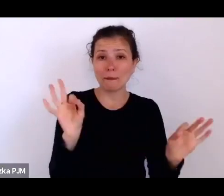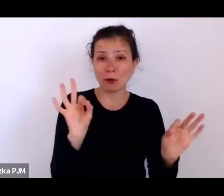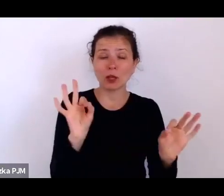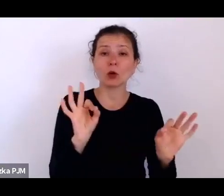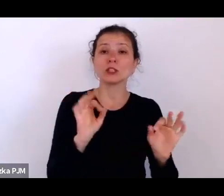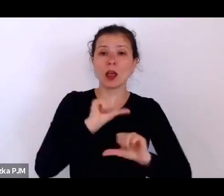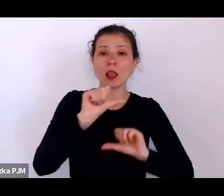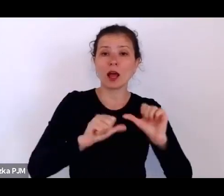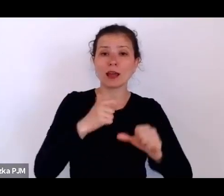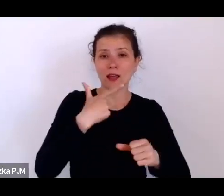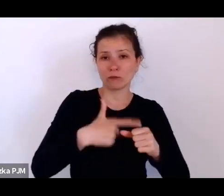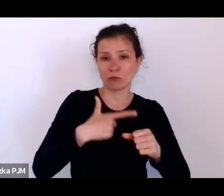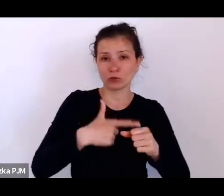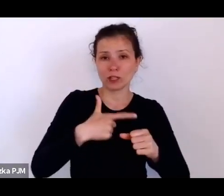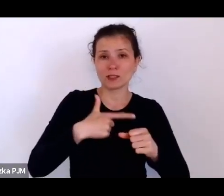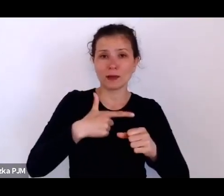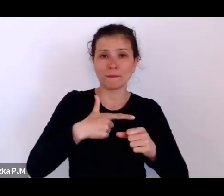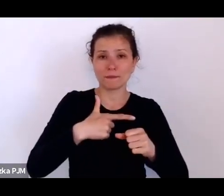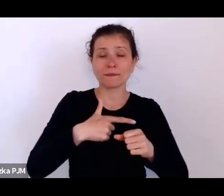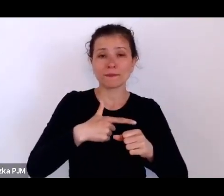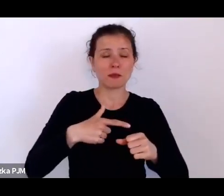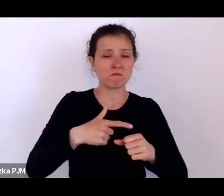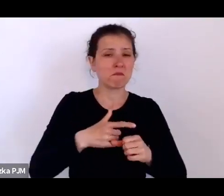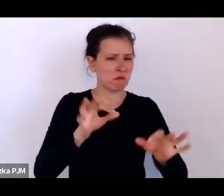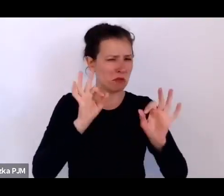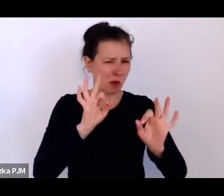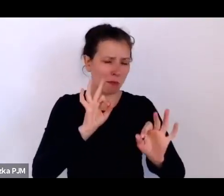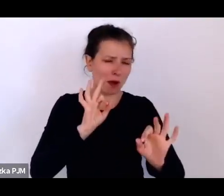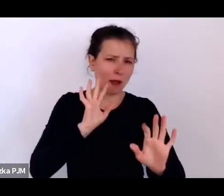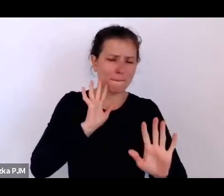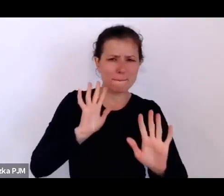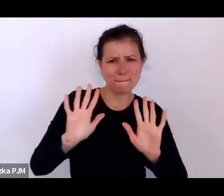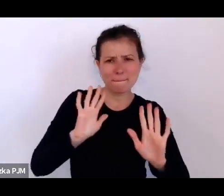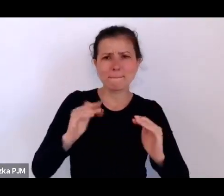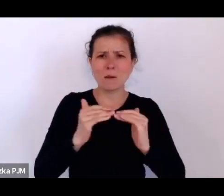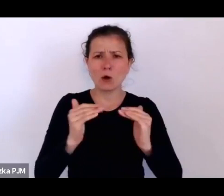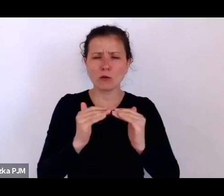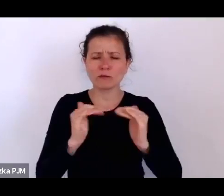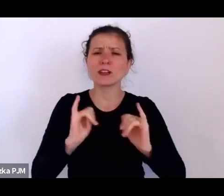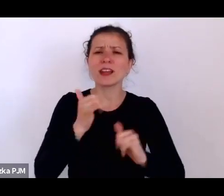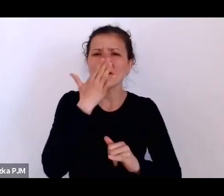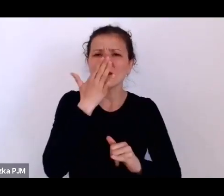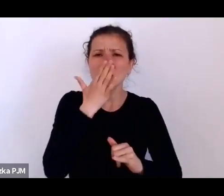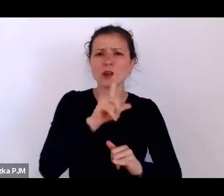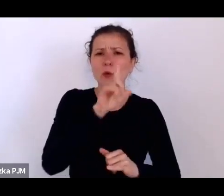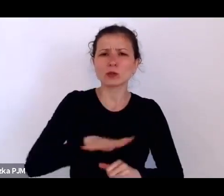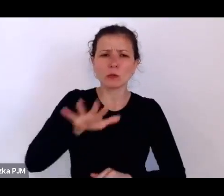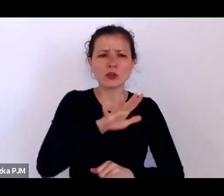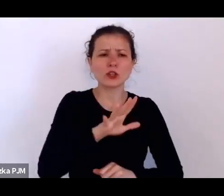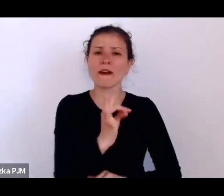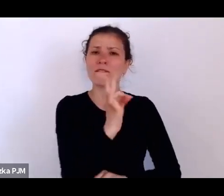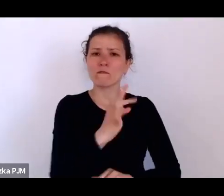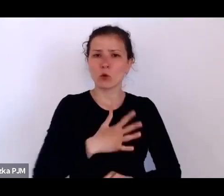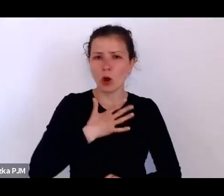bo tu mamy bardzo dobre rozeznanie jak wyglądało to społeczeństwo, kondycja społeczeństwa międzywojennego